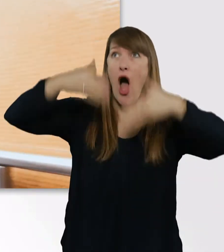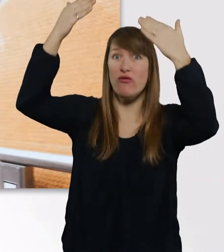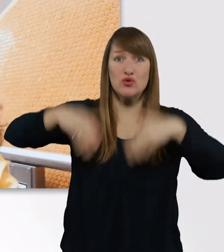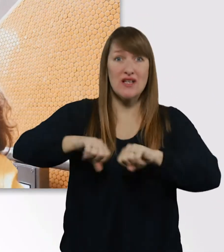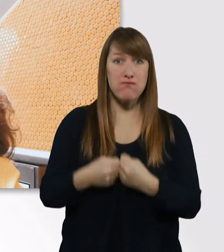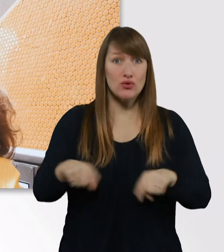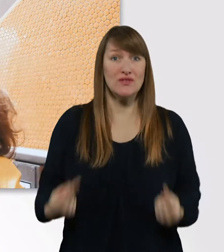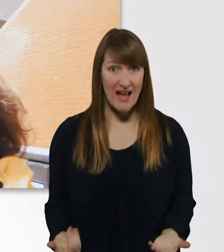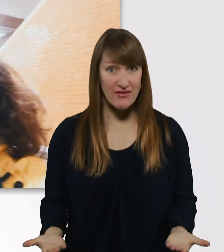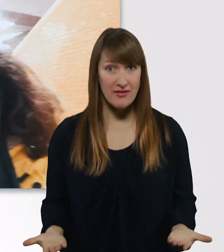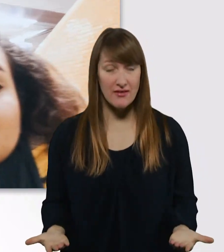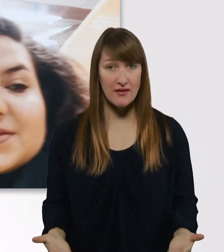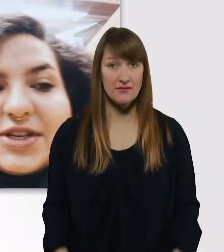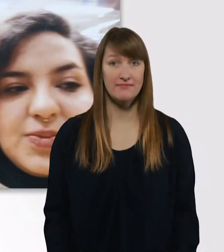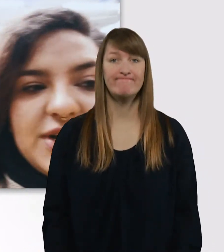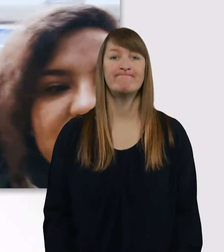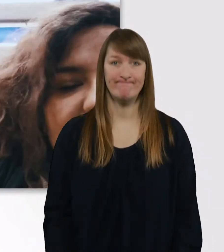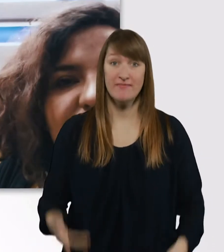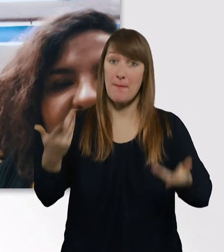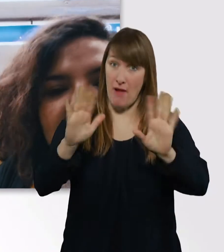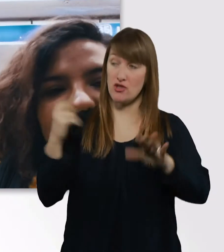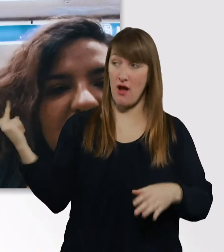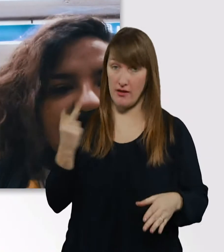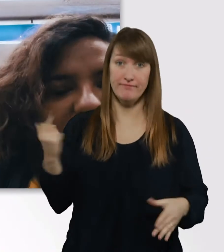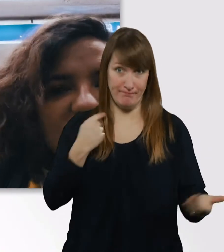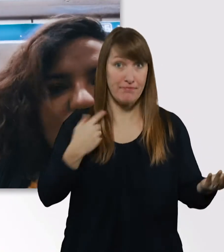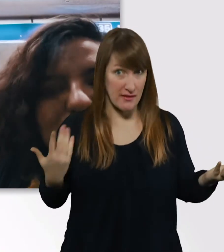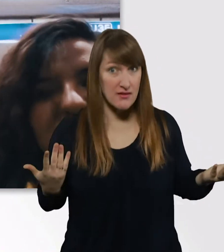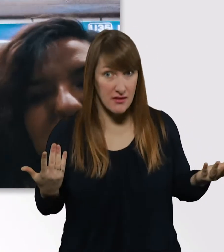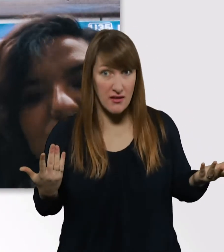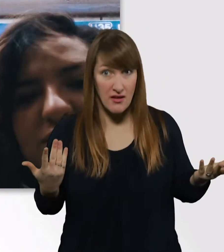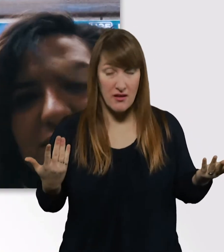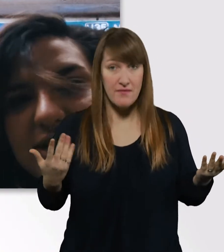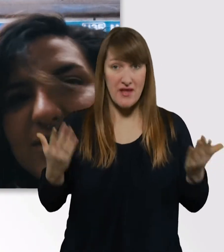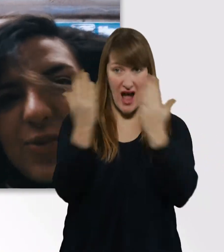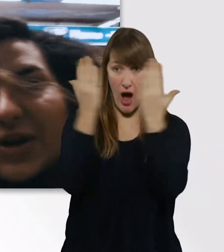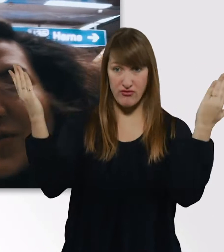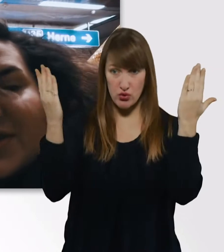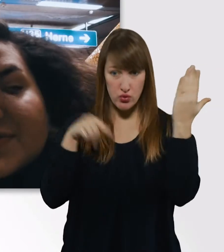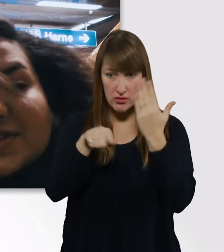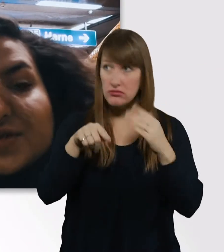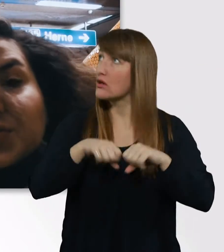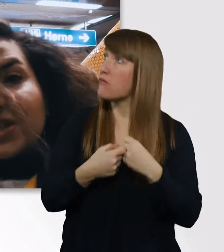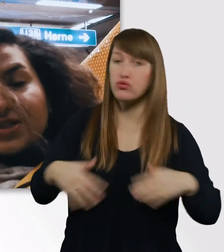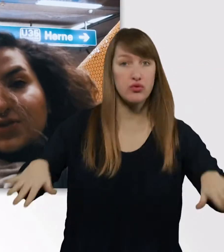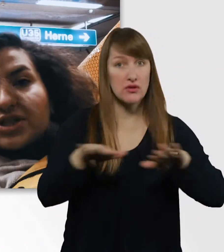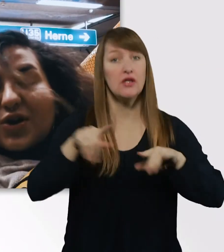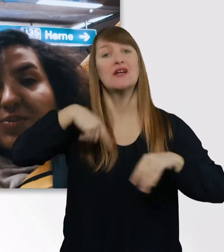Uns passiert das nämlich manchmal, wenn die Aufzüge kaputt sind hier am Hauptbahnhof, dass wir zu spät in die Uni kommen.